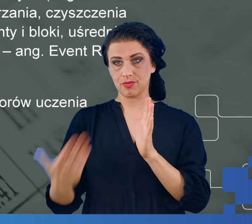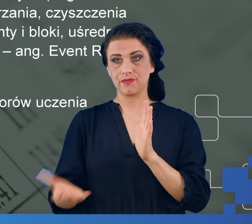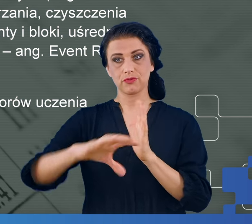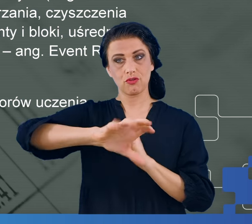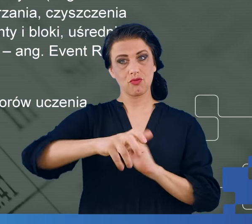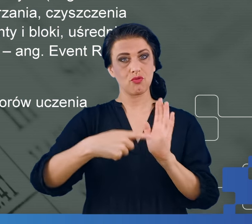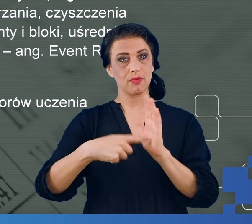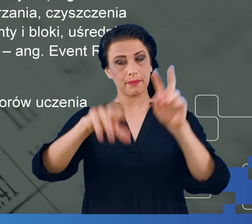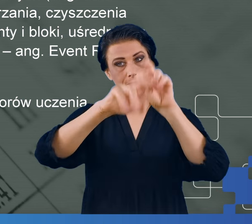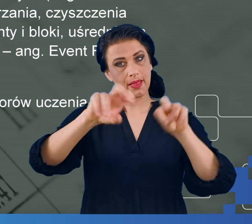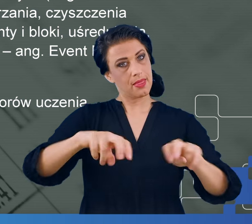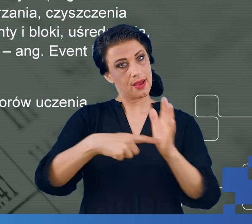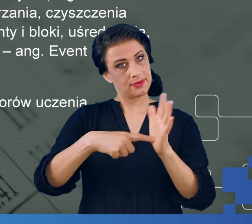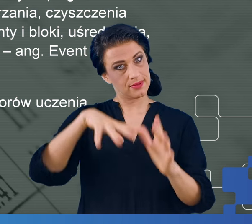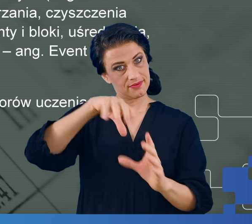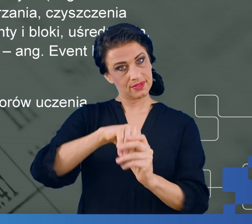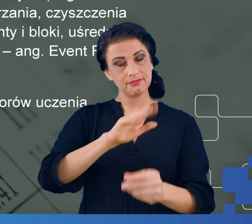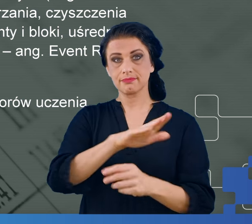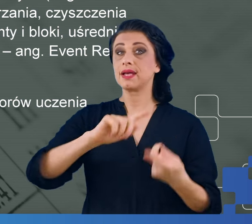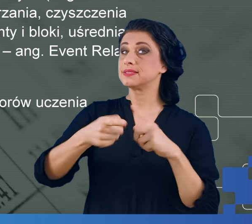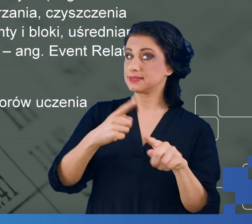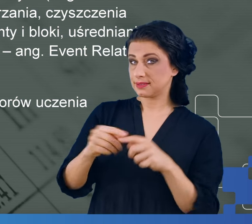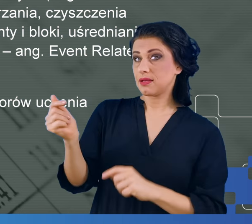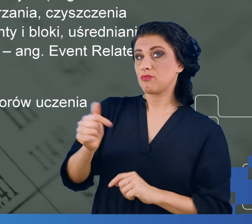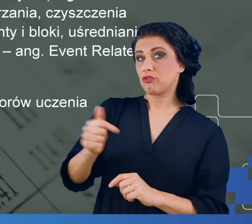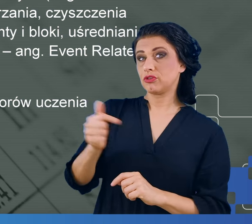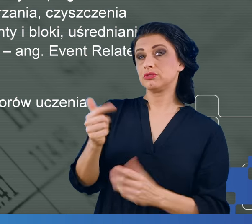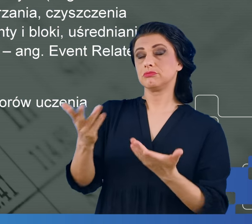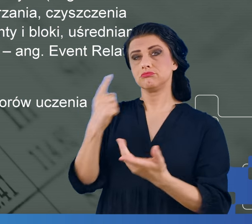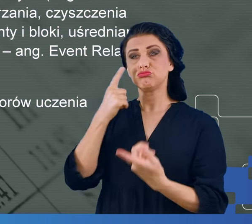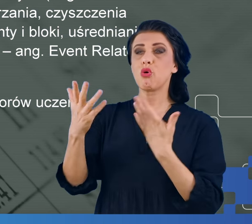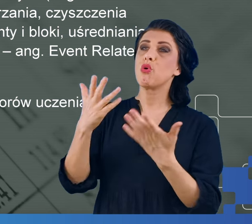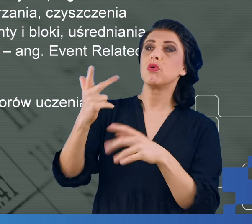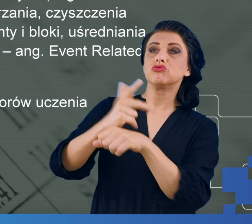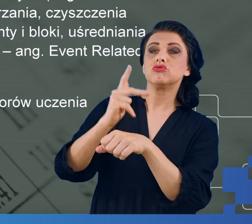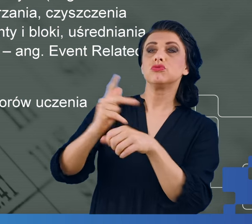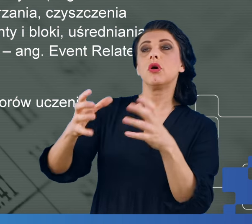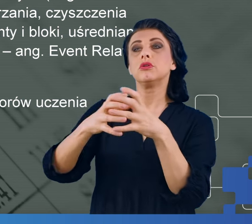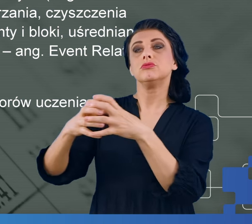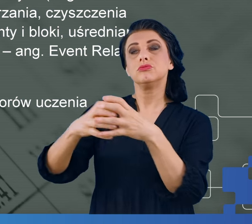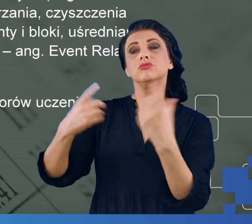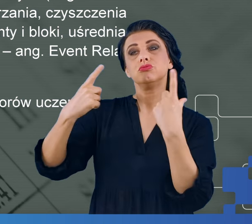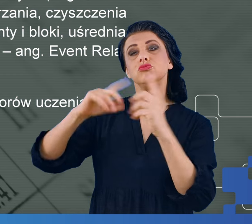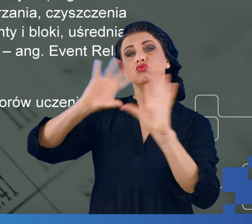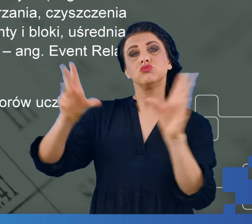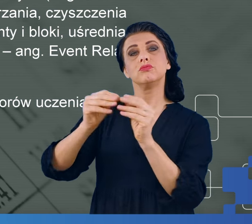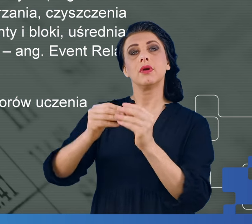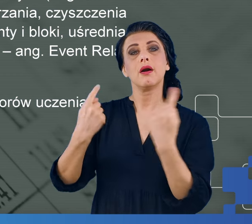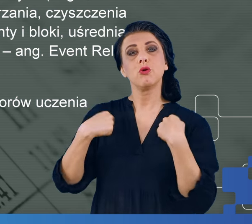Żeby jakiekolwiek badanie miało sens, powinniśmy mieć przynajmniej 30 osób w jednym typie badanego objawu.